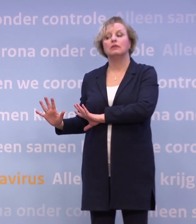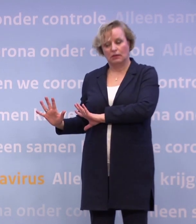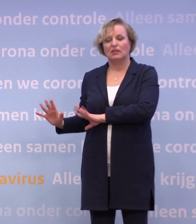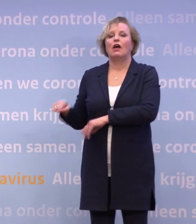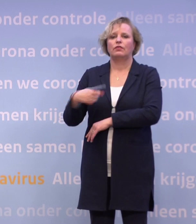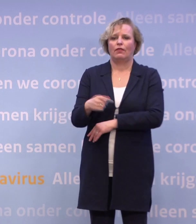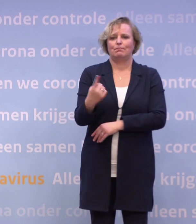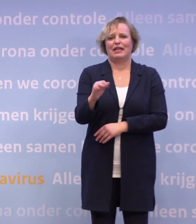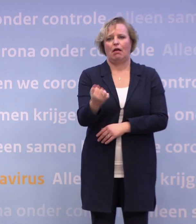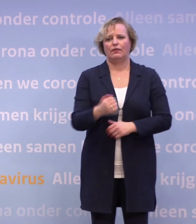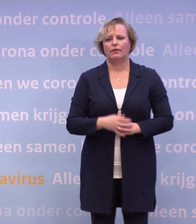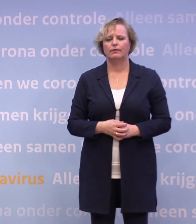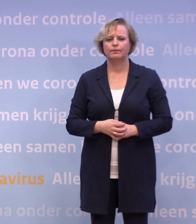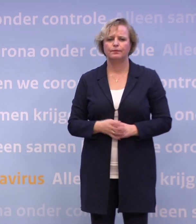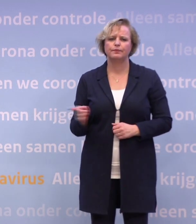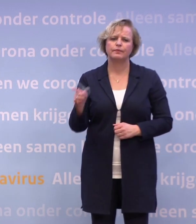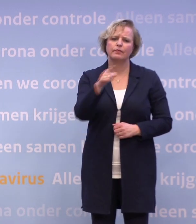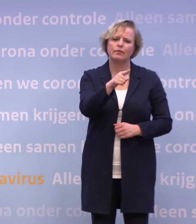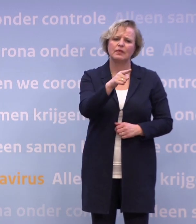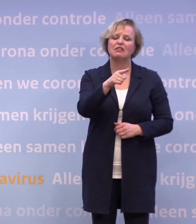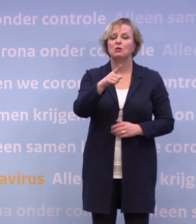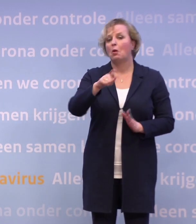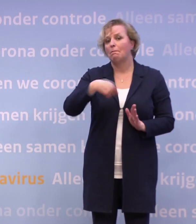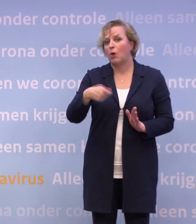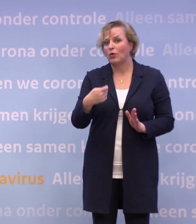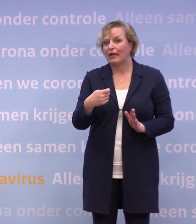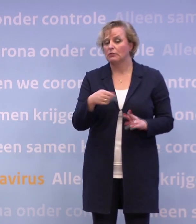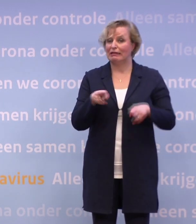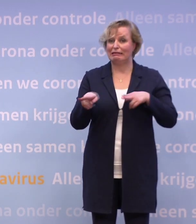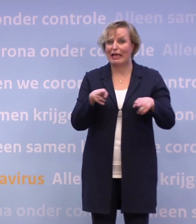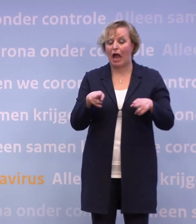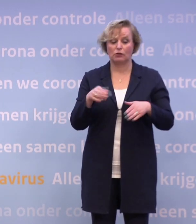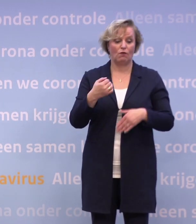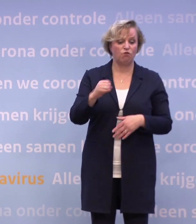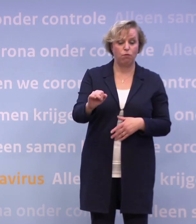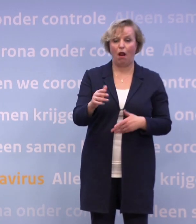Dan toch nog even over die proefprojecten. Want u zegt theaters, voetbal, als die proefprojecten van start gaan...